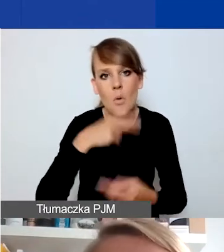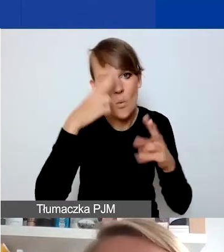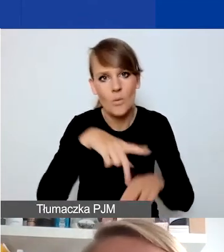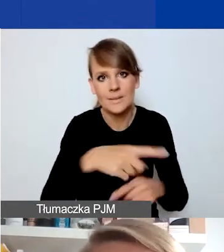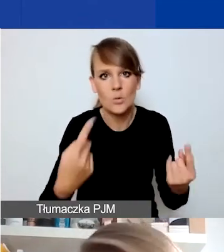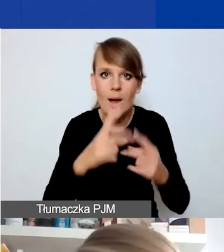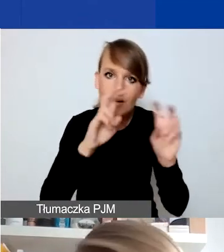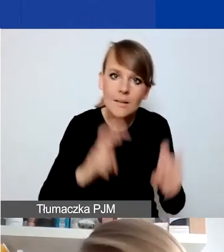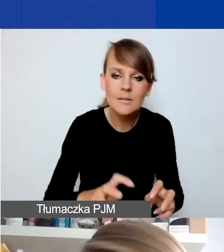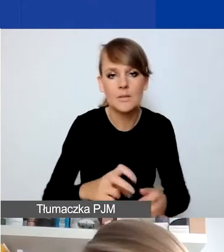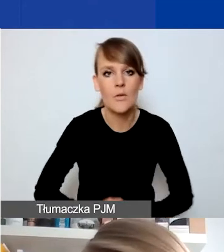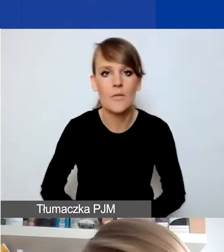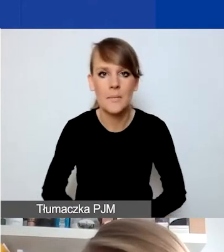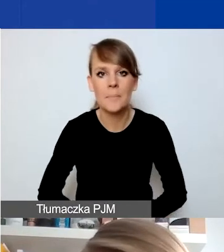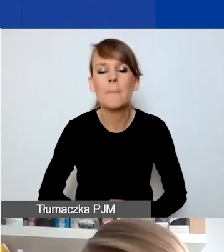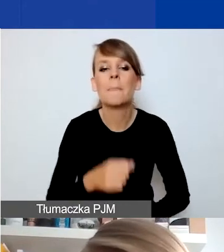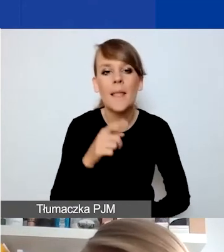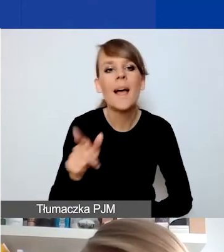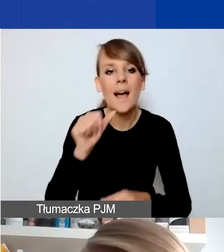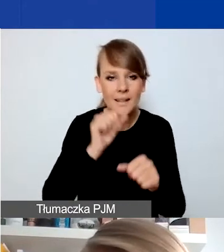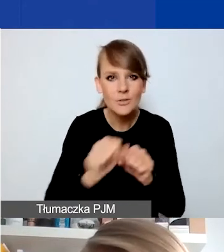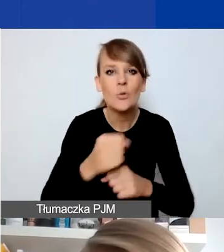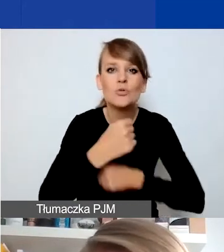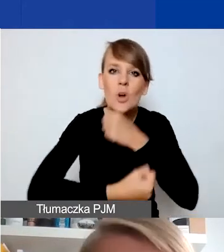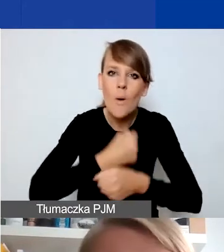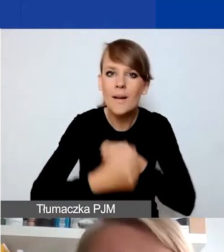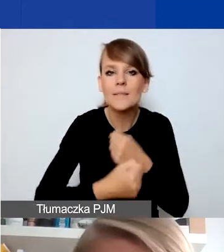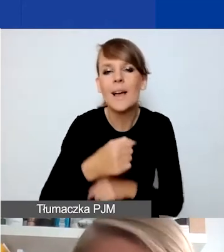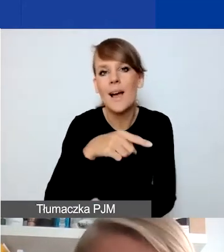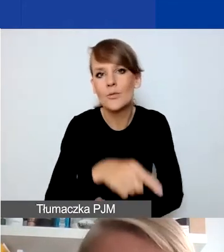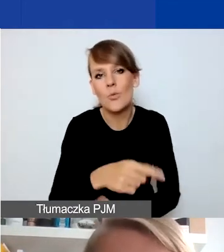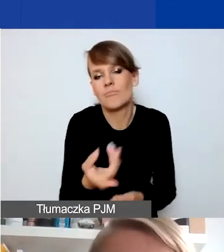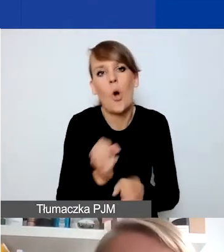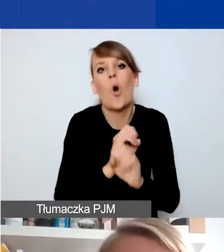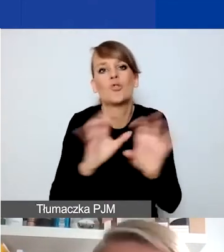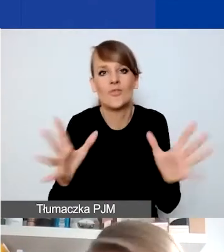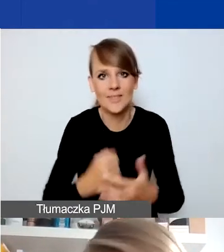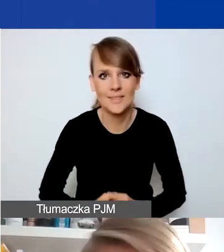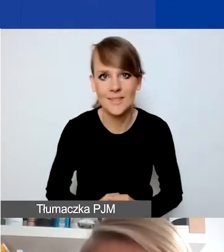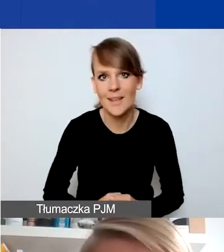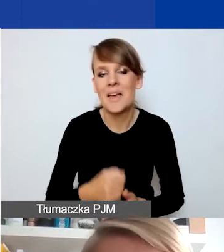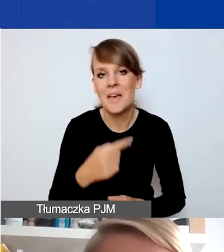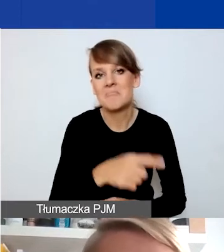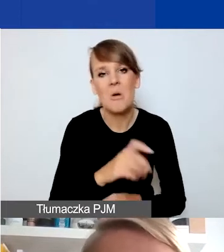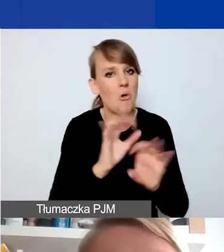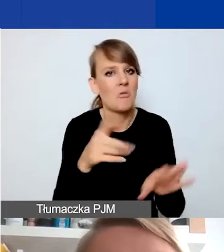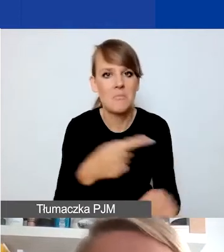Natomiast są pewne typy działań, które wydają się bardziej oczywiste, że nadawałyby się do wpisania w ten program.